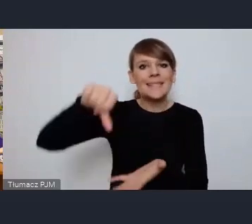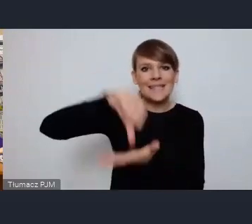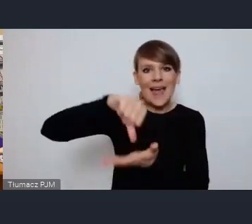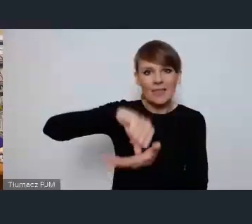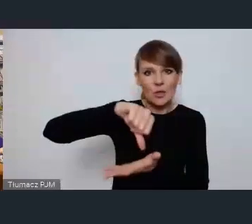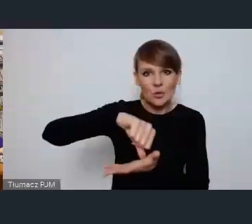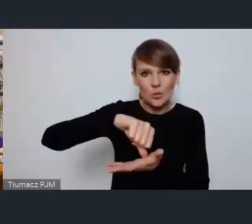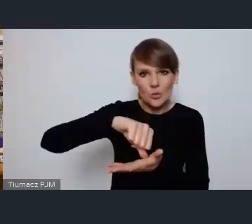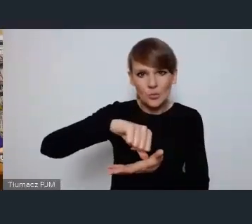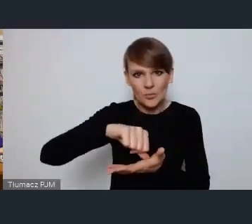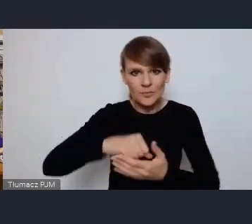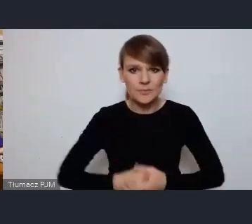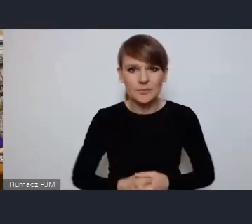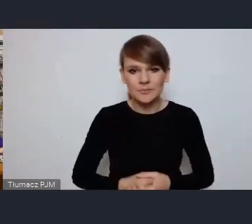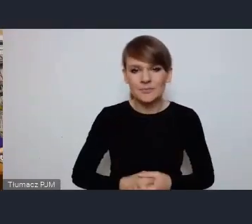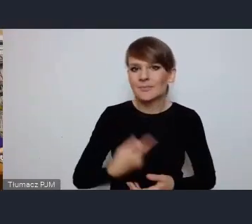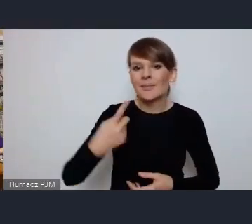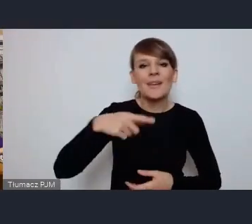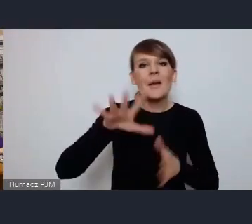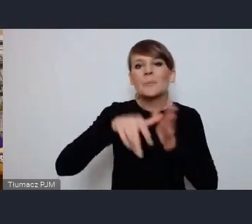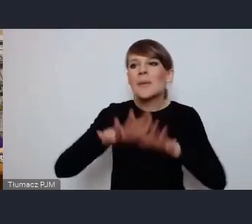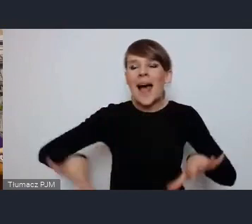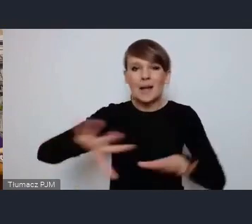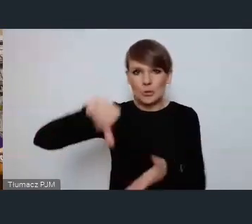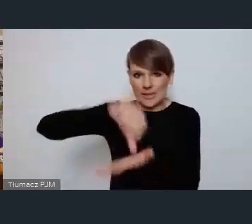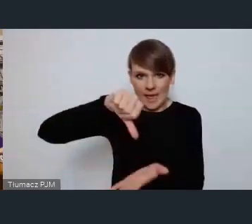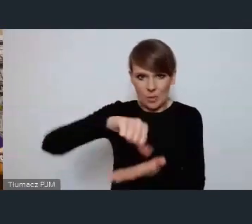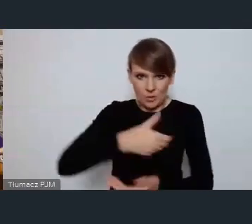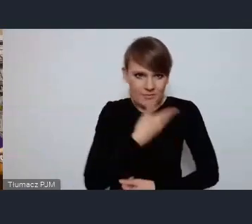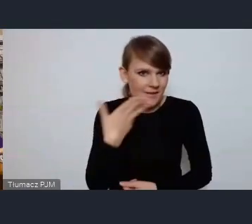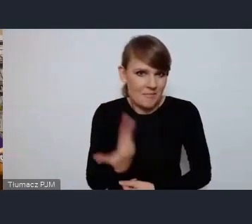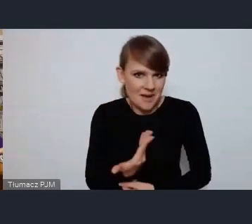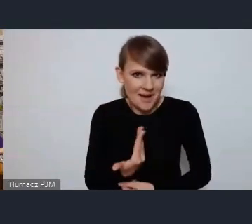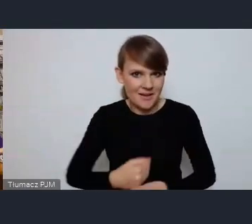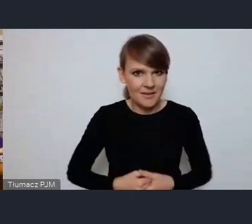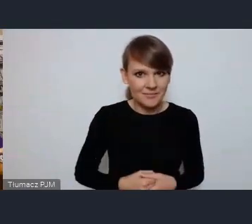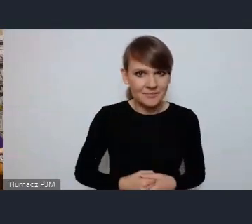w Tychach nie mamy takiego typowego centrum miasta. I świetnie się składa bo